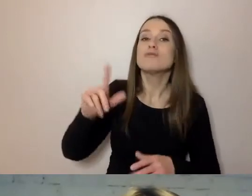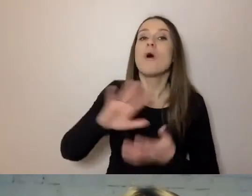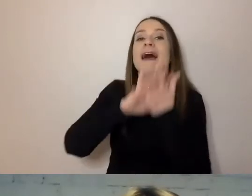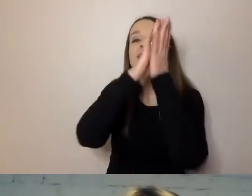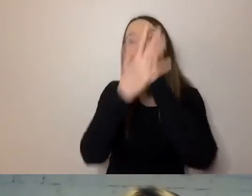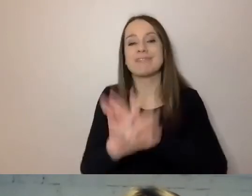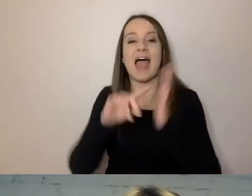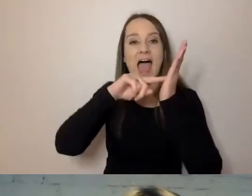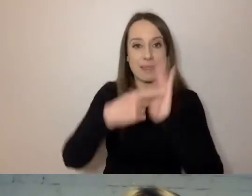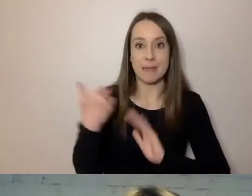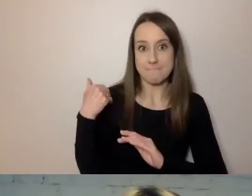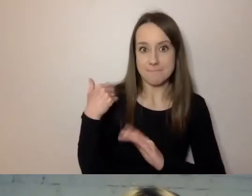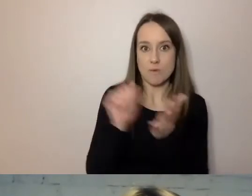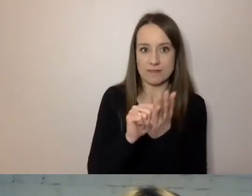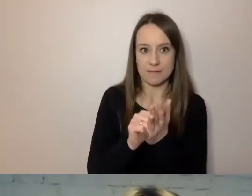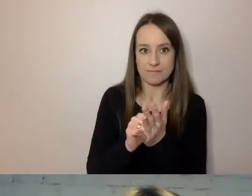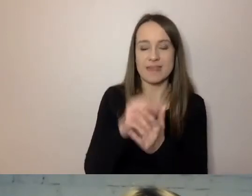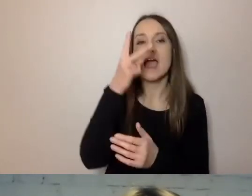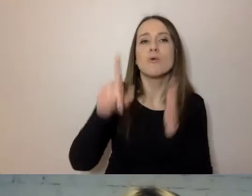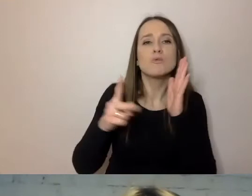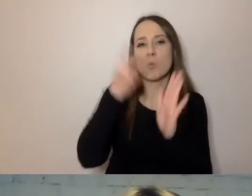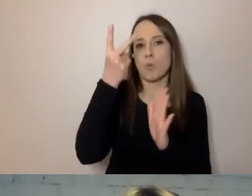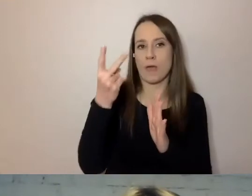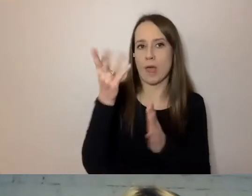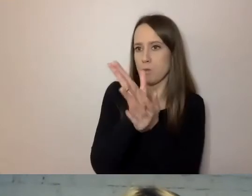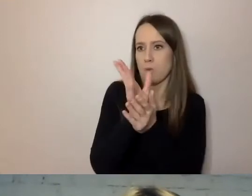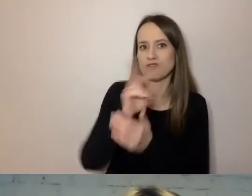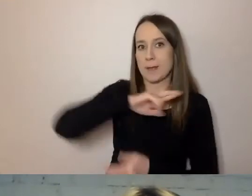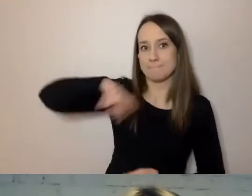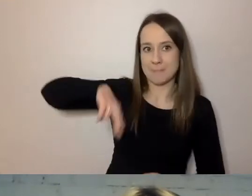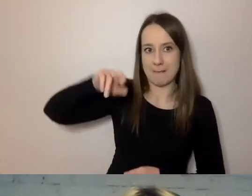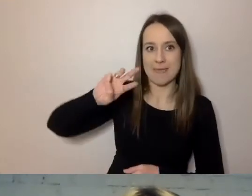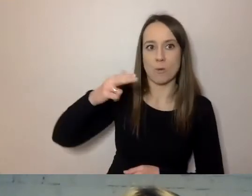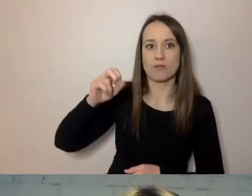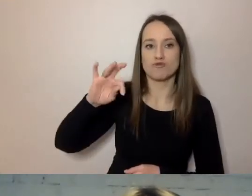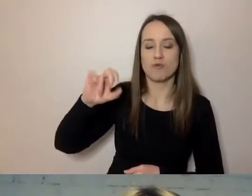kiedy Winston Churchill drugi raz był premierem. Zajęło im to parę lat.